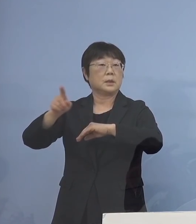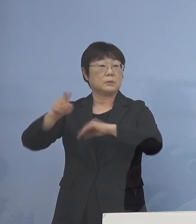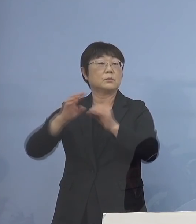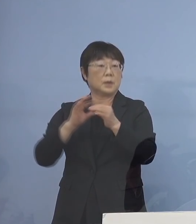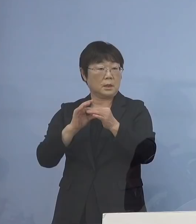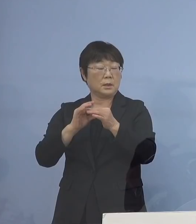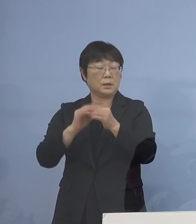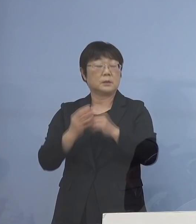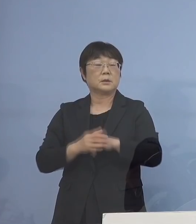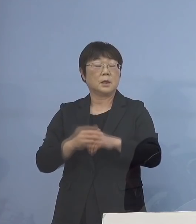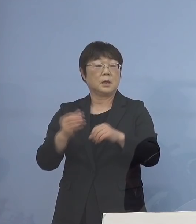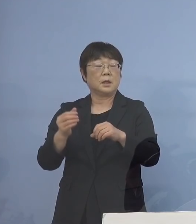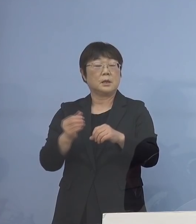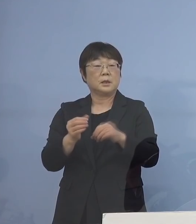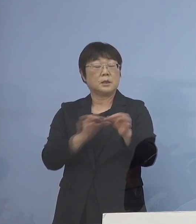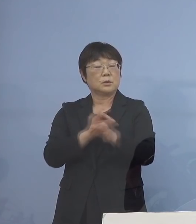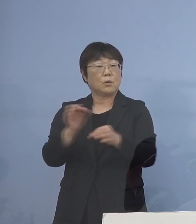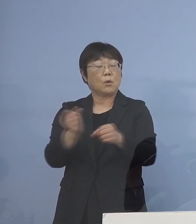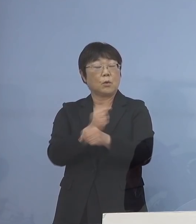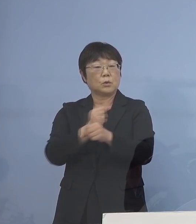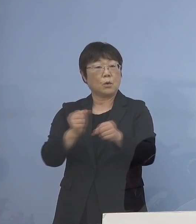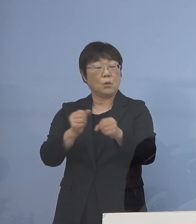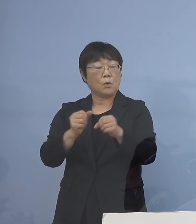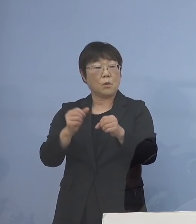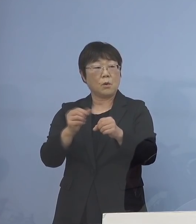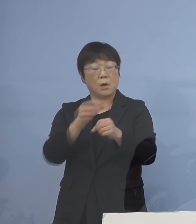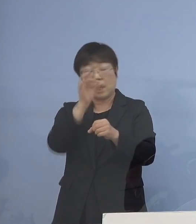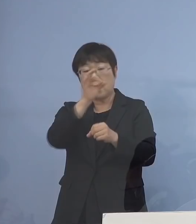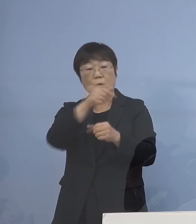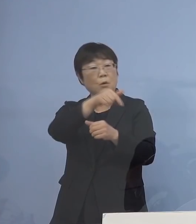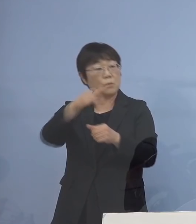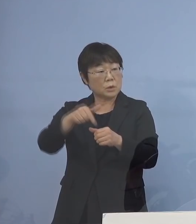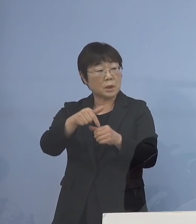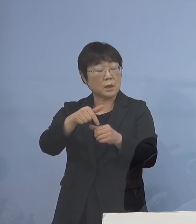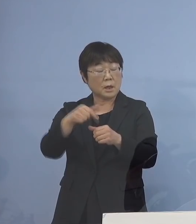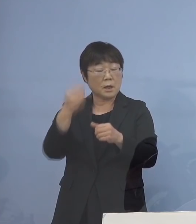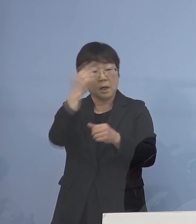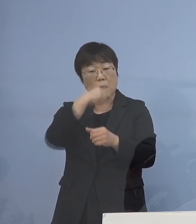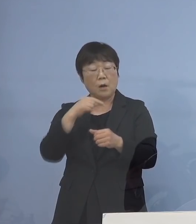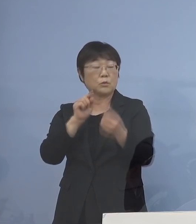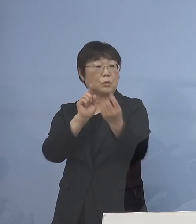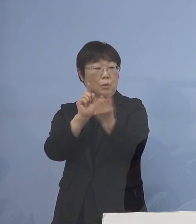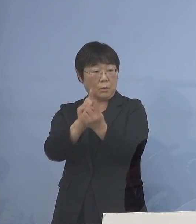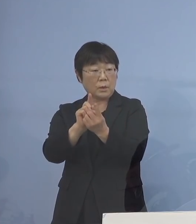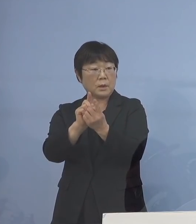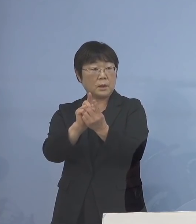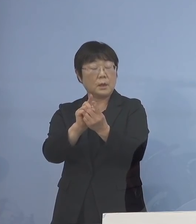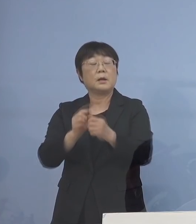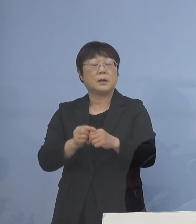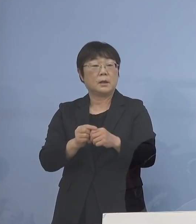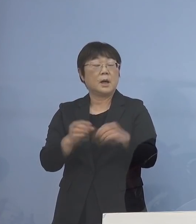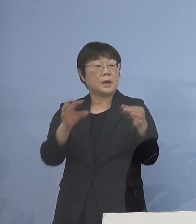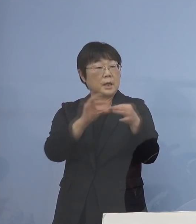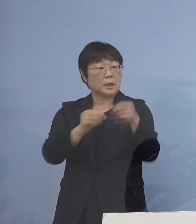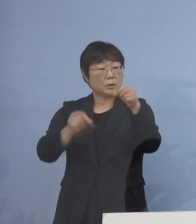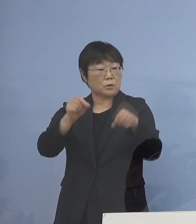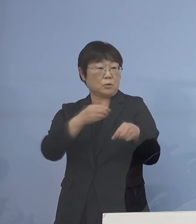商工労働観光部 従来から事業所の皆さん方と 顔の見える関係のある リエゾンを多く派遣して